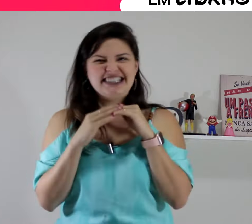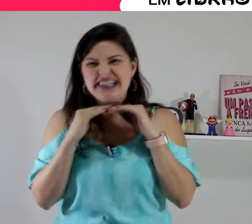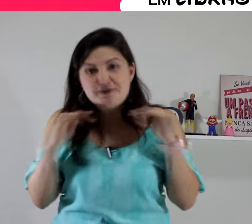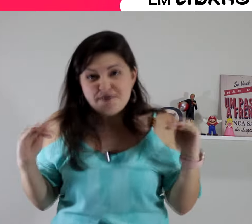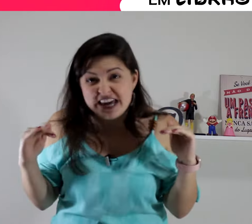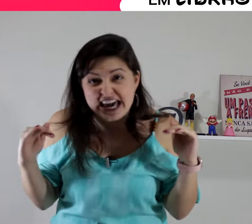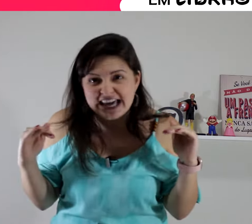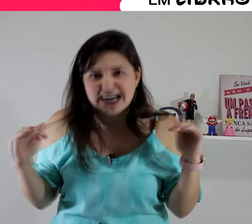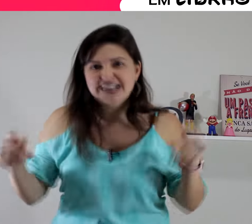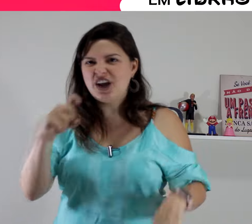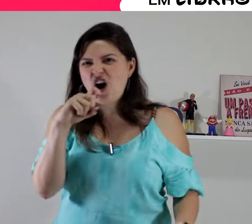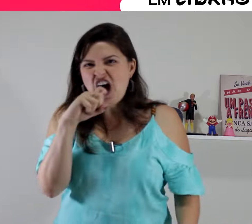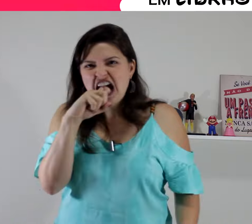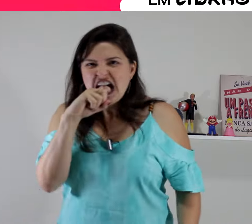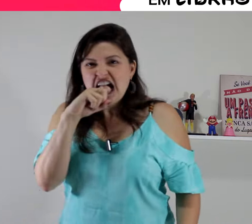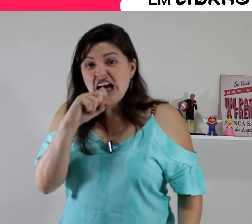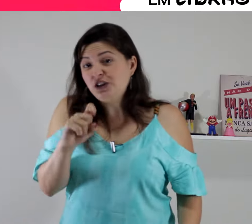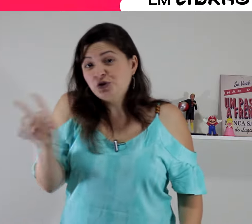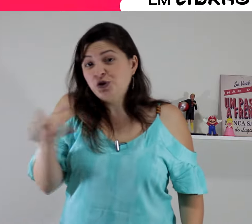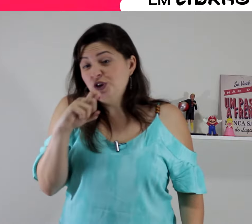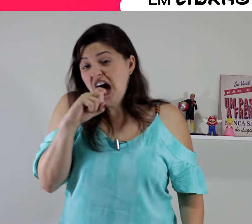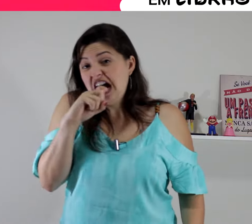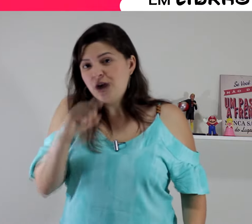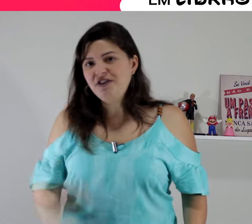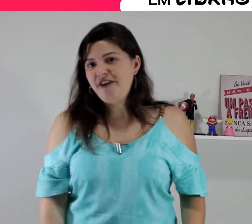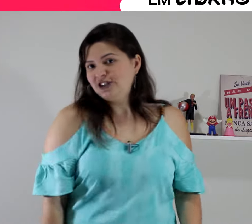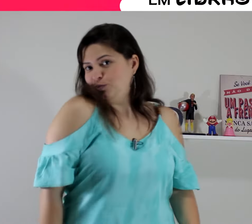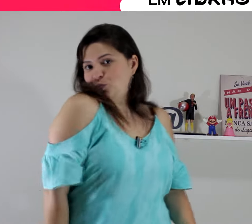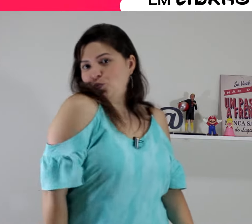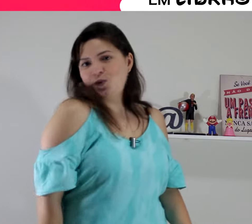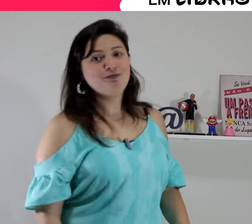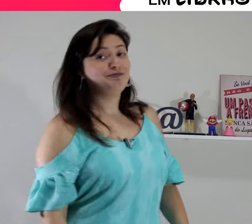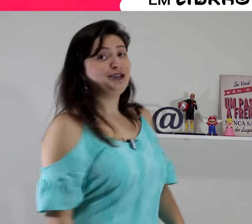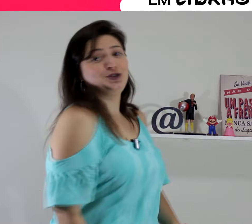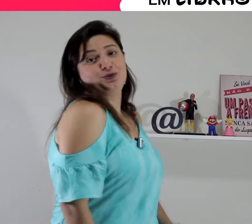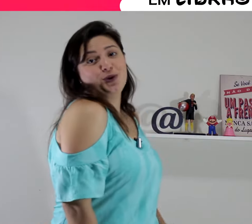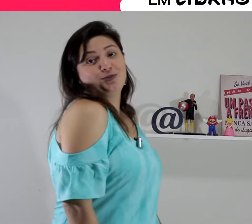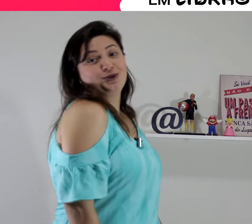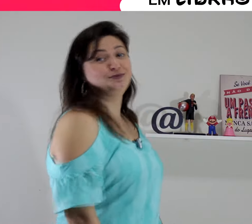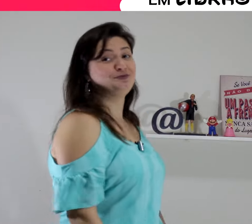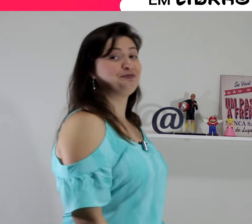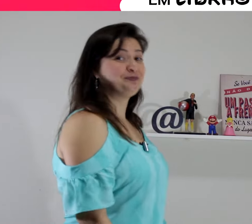As inimigas... Tudo com inveja beijinho no ombro